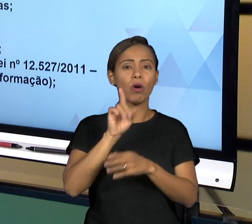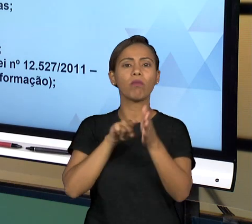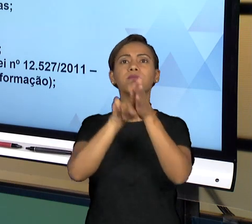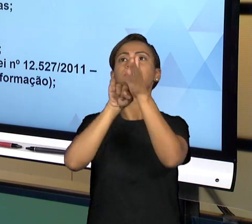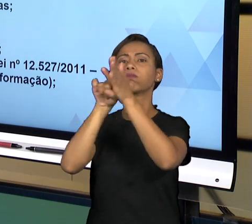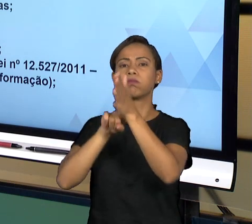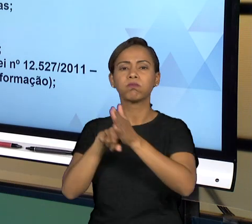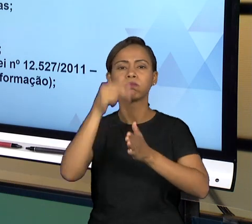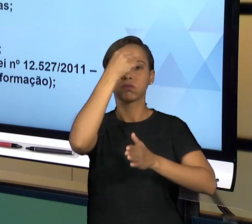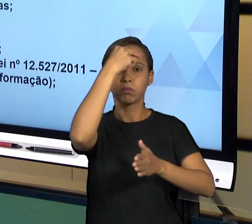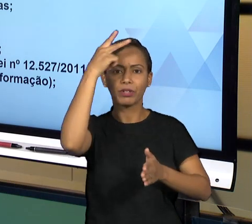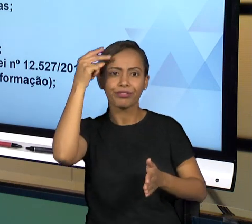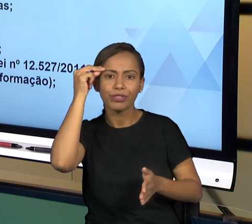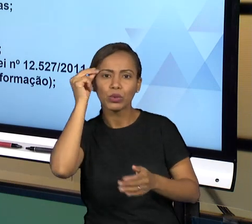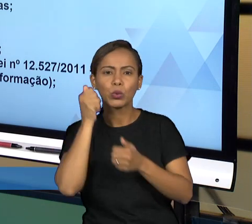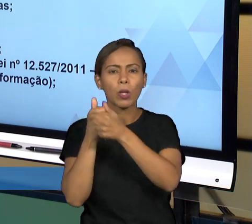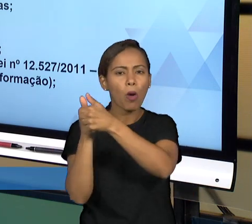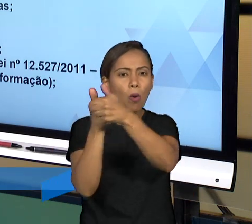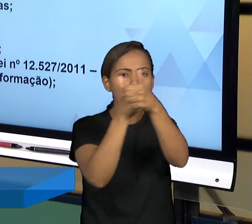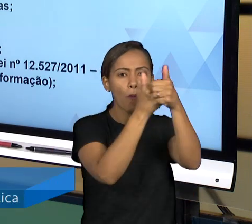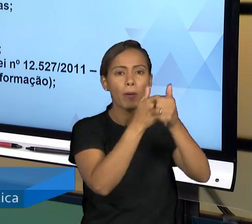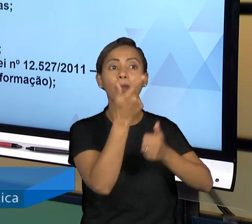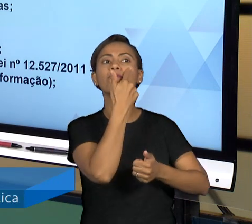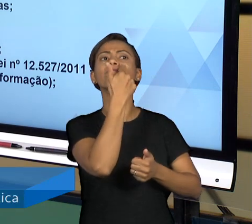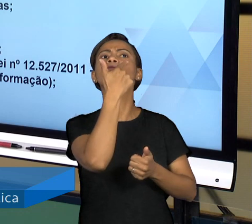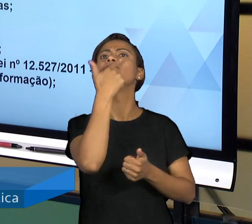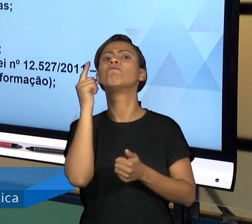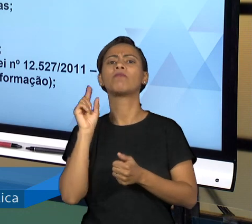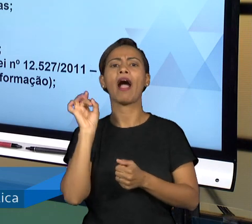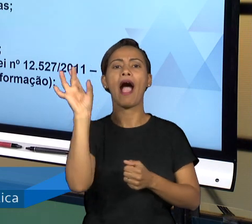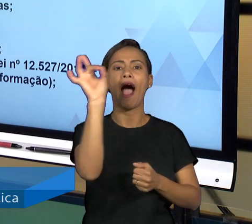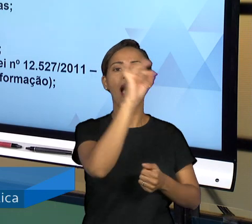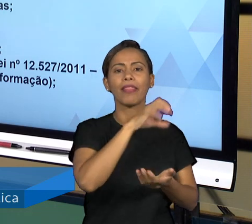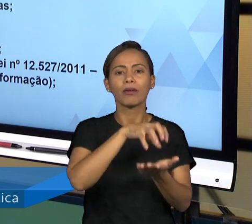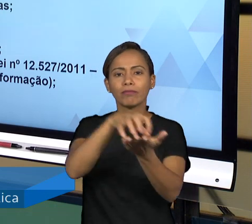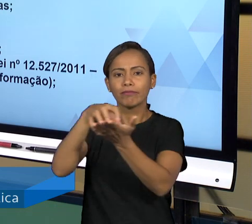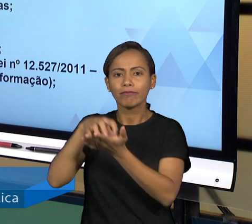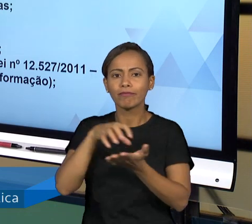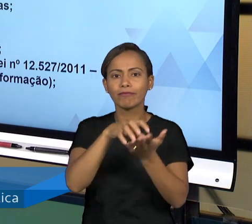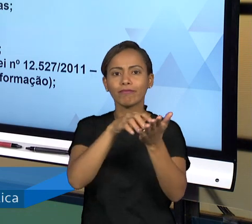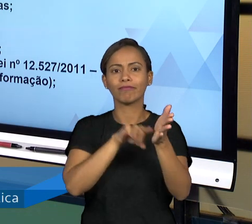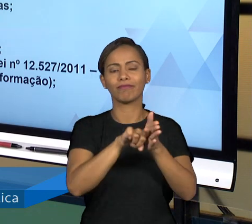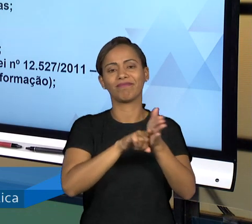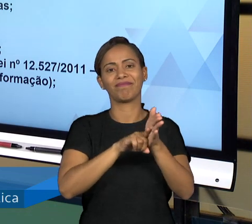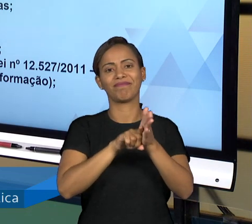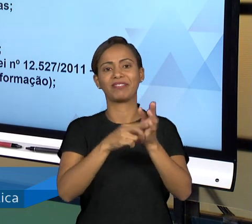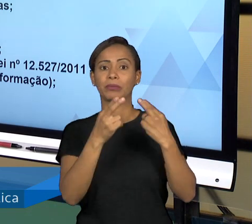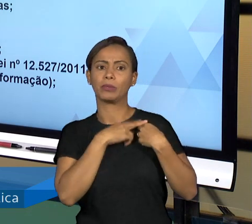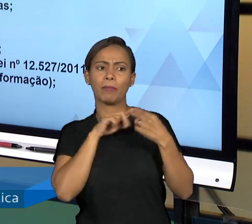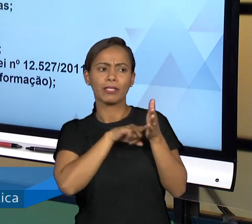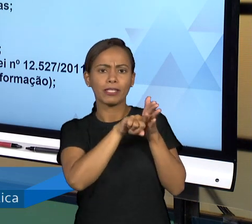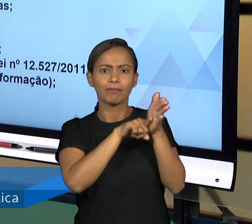SENDO VERIFICADOS E ENCAMINHA SEU RELATÓRIO PARA O PODER LEGISLATIVO PARA O PLENÁRIO DO ÓRGÃO